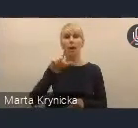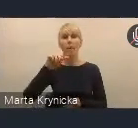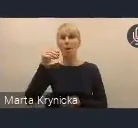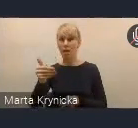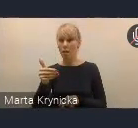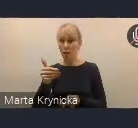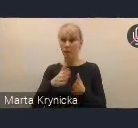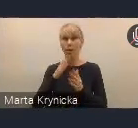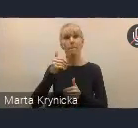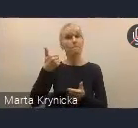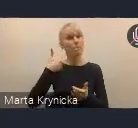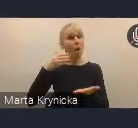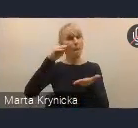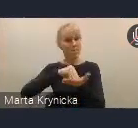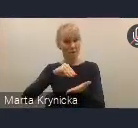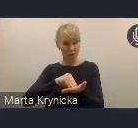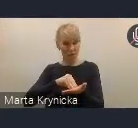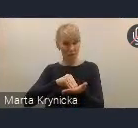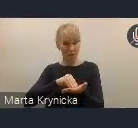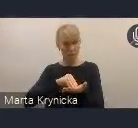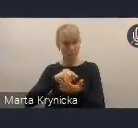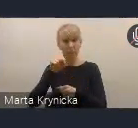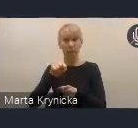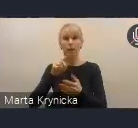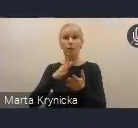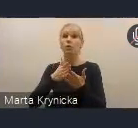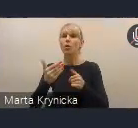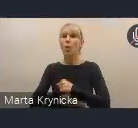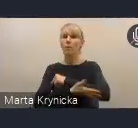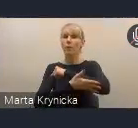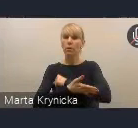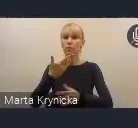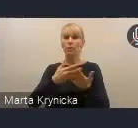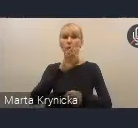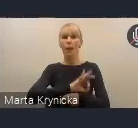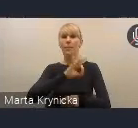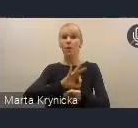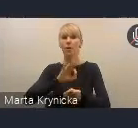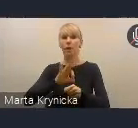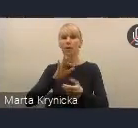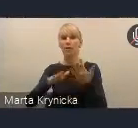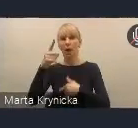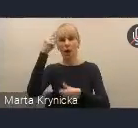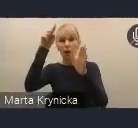i opierała się także na projektach strategicznych, których celem będzie wypracowanie modelowych rozwiązań